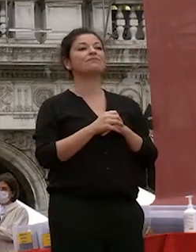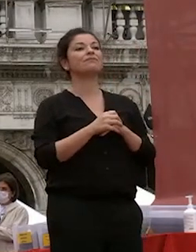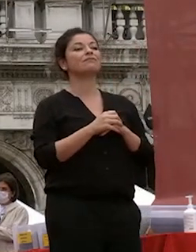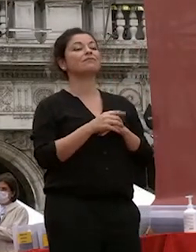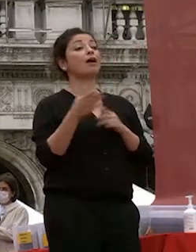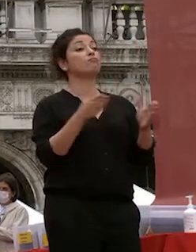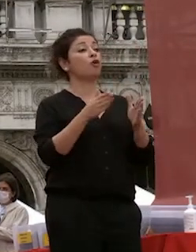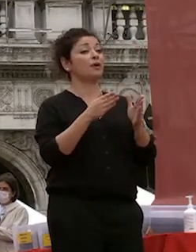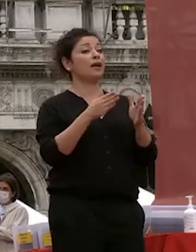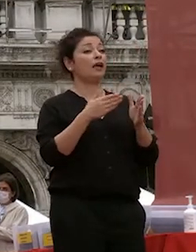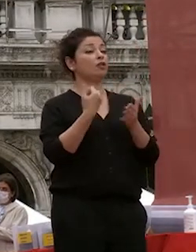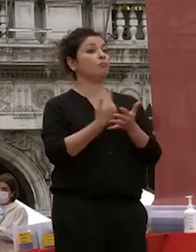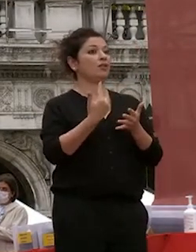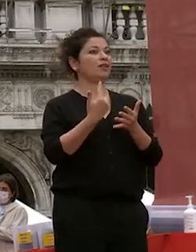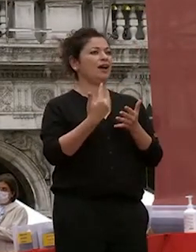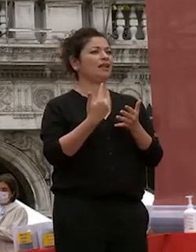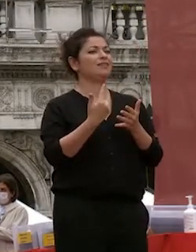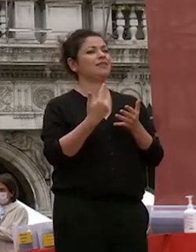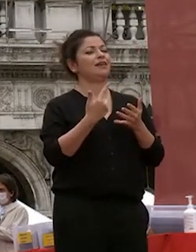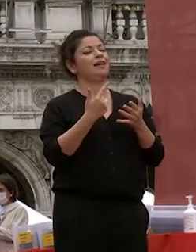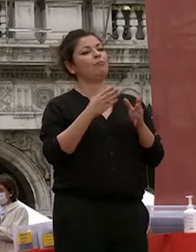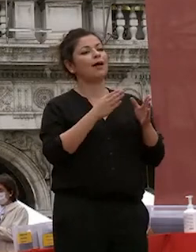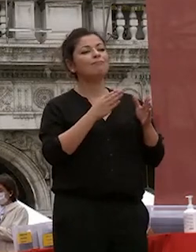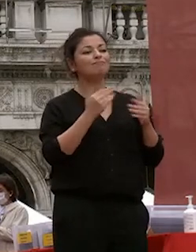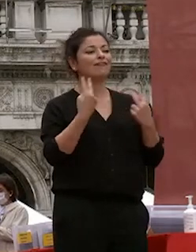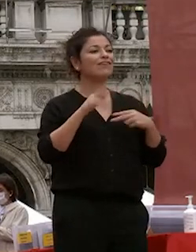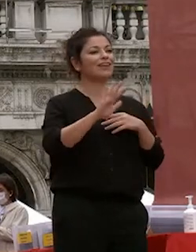importante un momento importante della vostra vita del vostro percorso avete